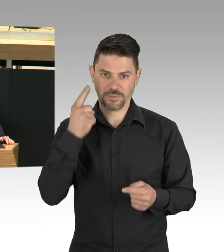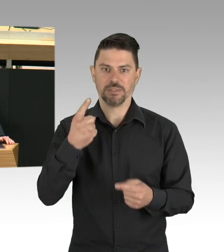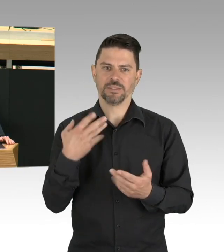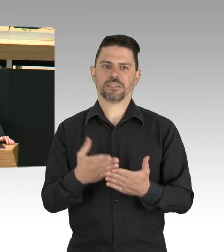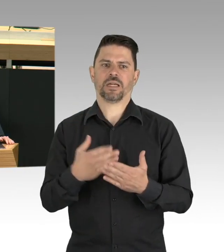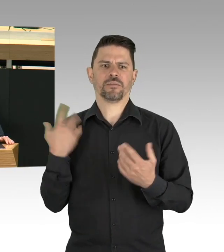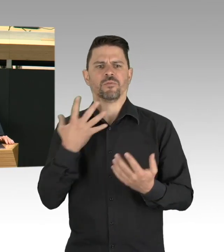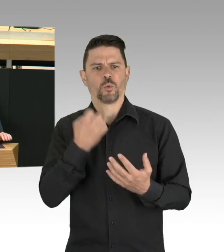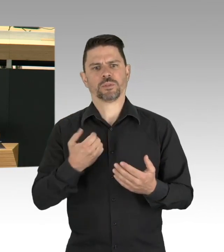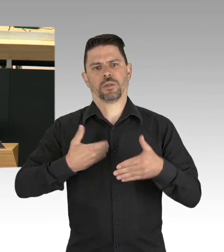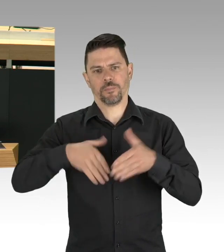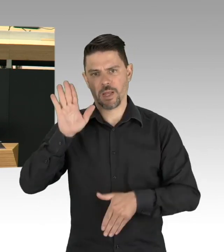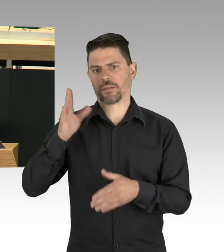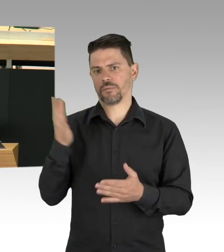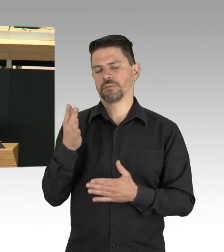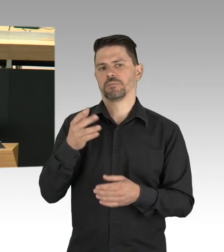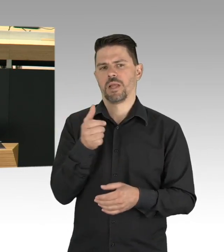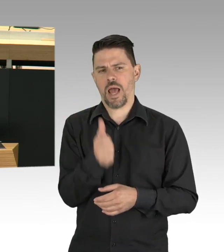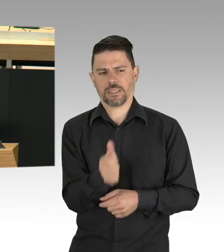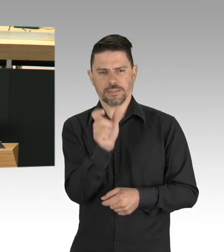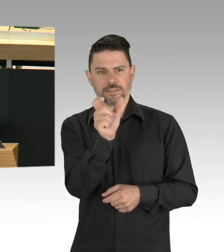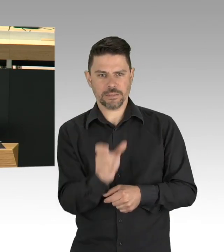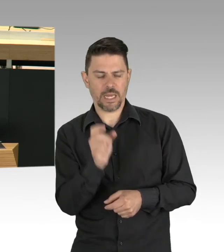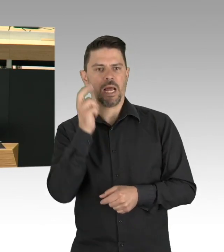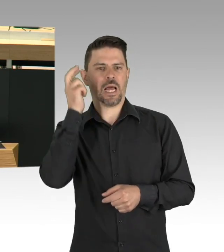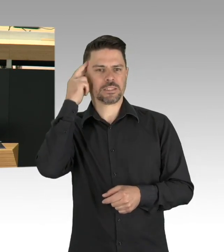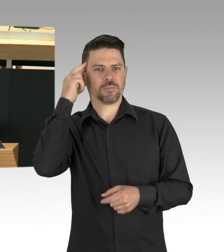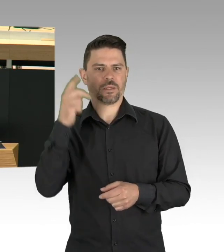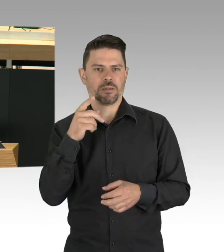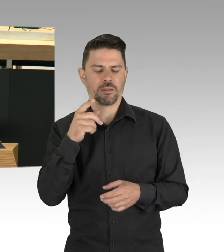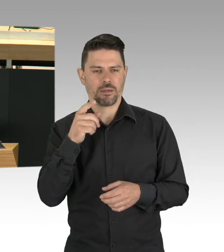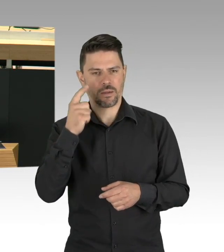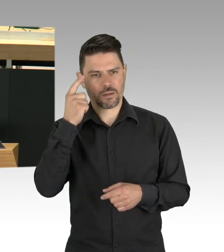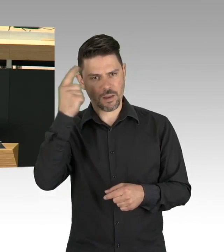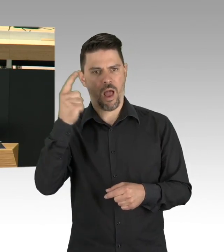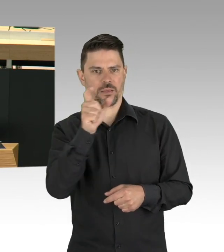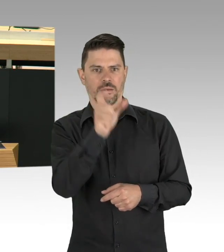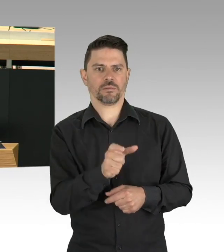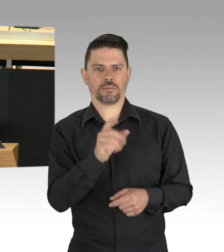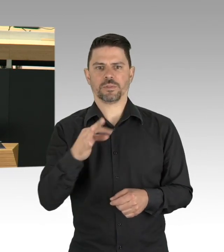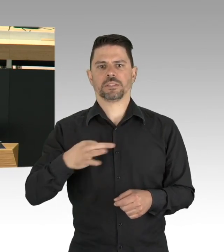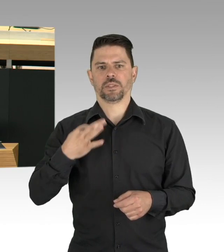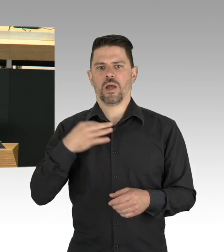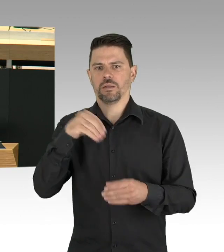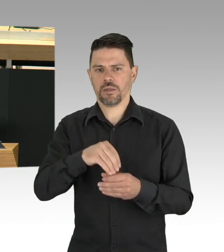aber auch zur Lockerungsstrategie gehört werden, dafür brauchen wir geordnete Bahnen. Und wir müssen die Kriterien,